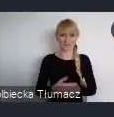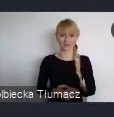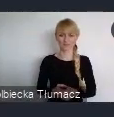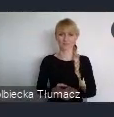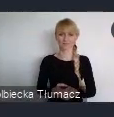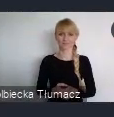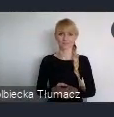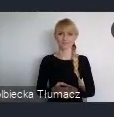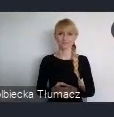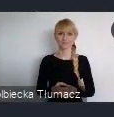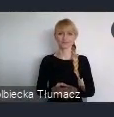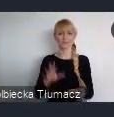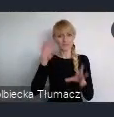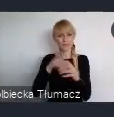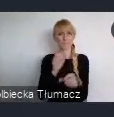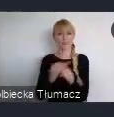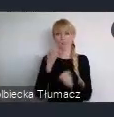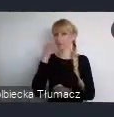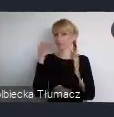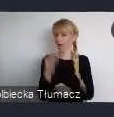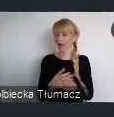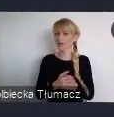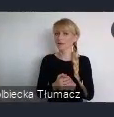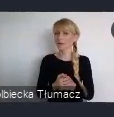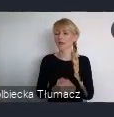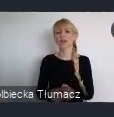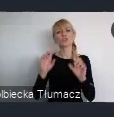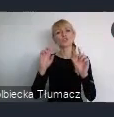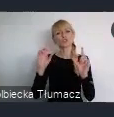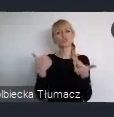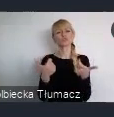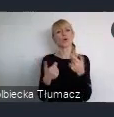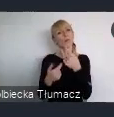Co według Ciebie jest kluczowe dla poprawy jakości życia w Twoim mieście?